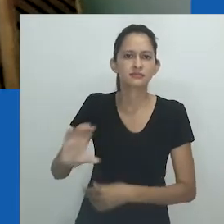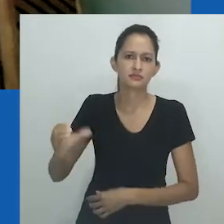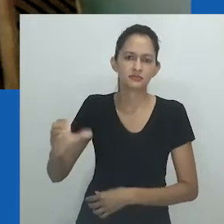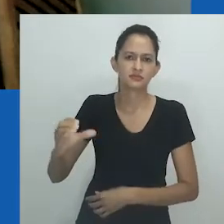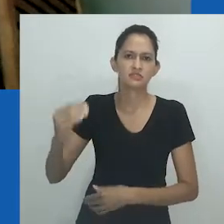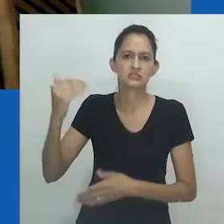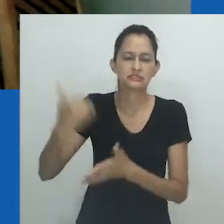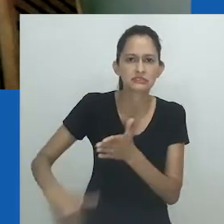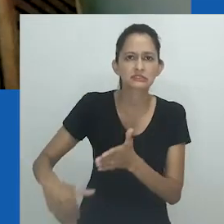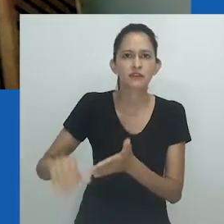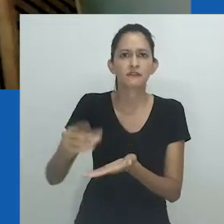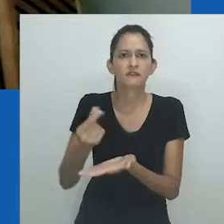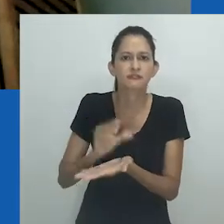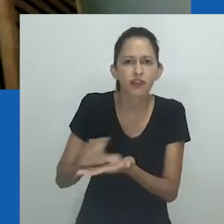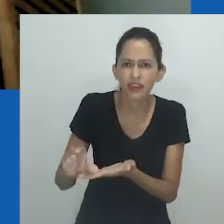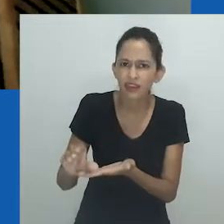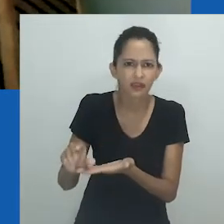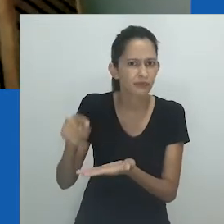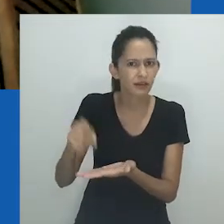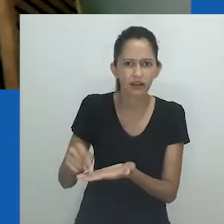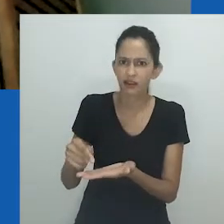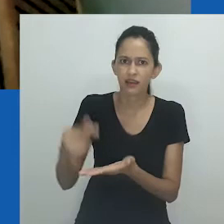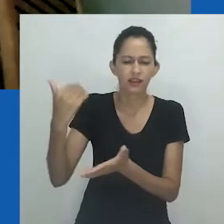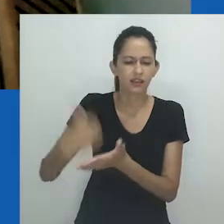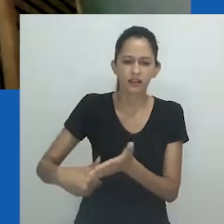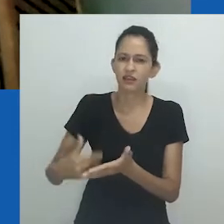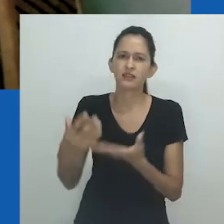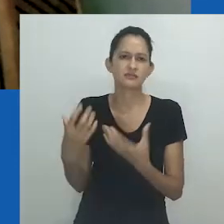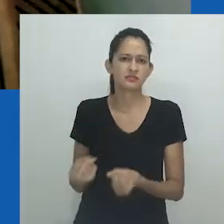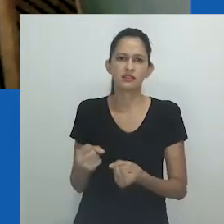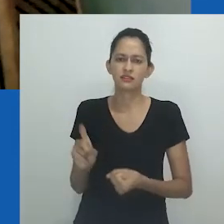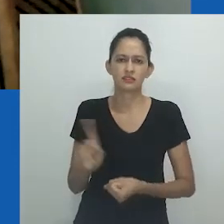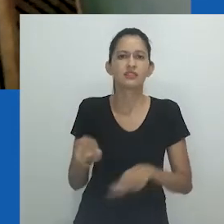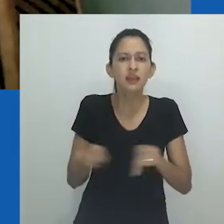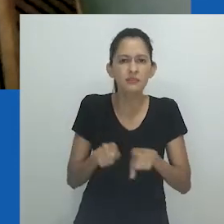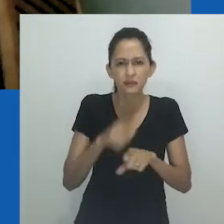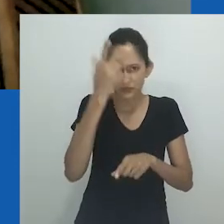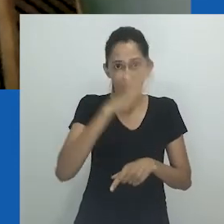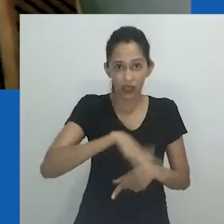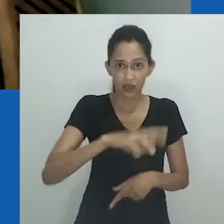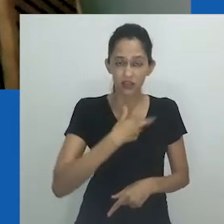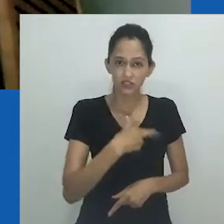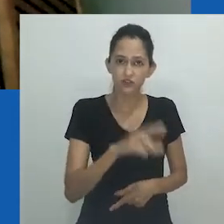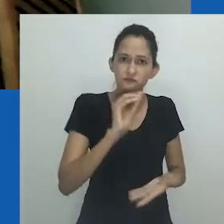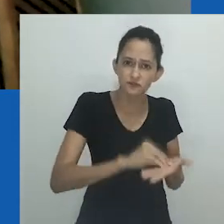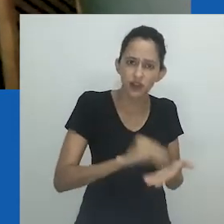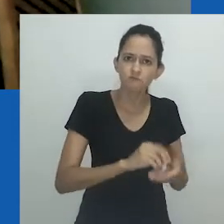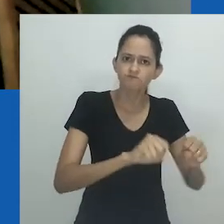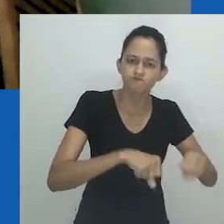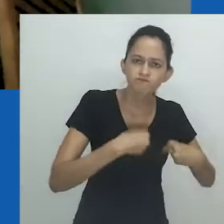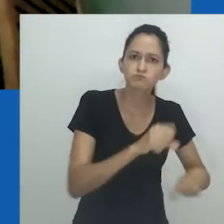Mas, nesse momento, isso ainda é cruel. Não é aceitável que a verba para a ciência seja cortada, nem que líderes religiosos não tenham